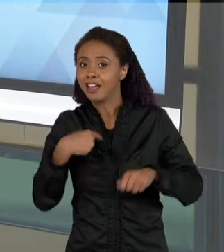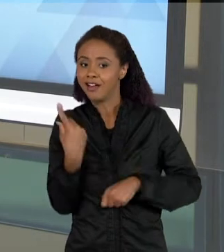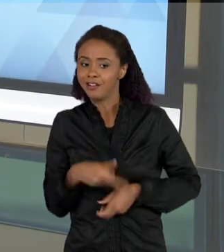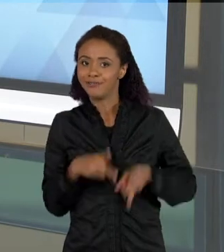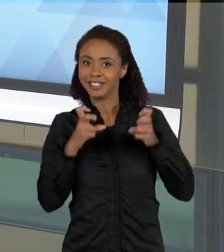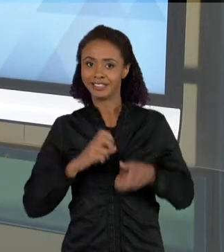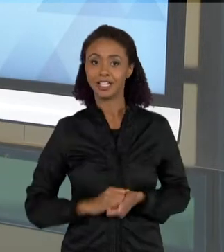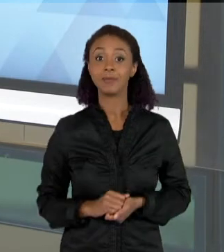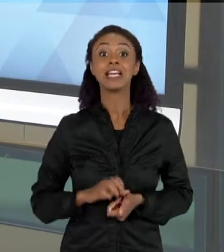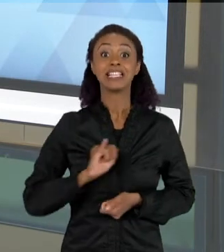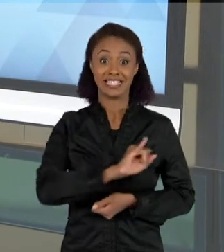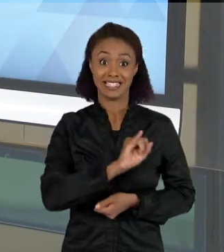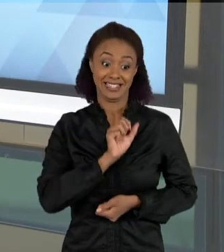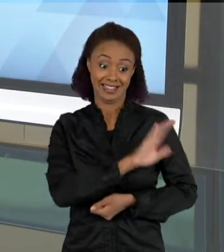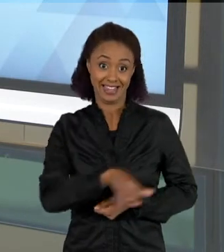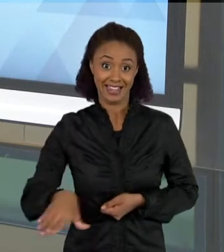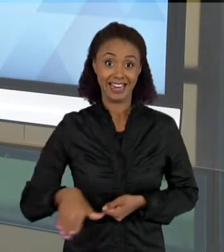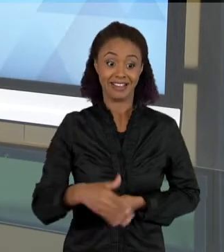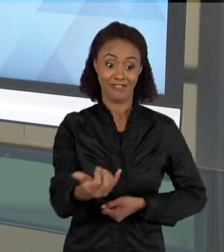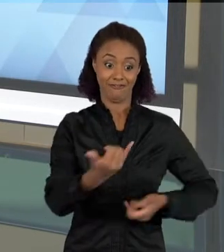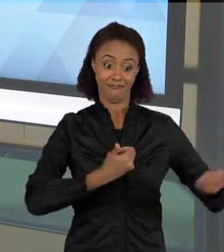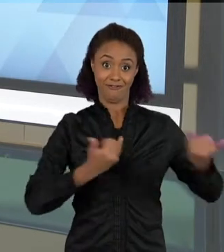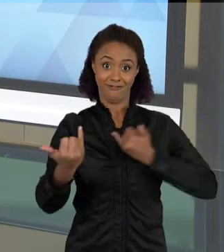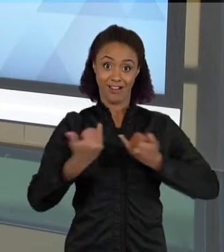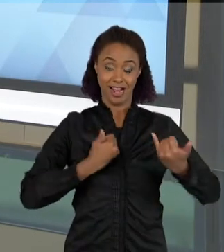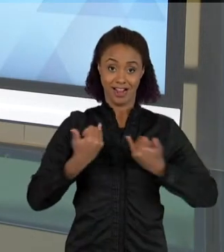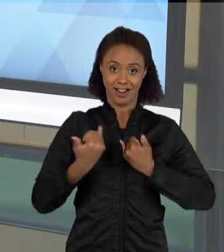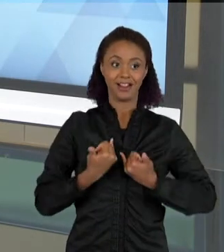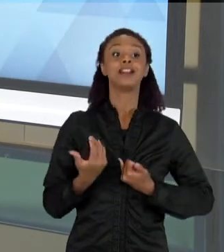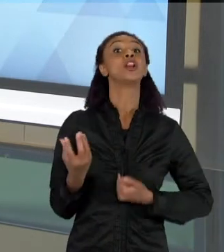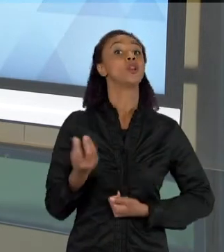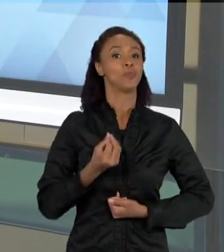CONVERSAM COM VOCÊ, ELAS FALAM EM SALA DE AULA, PORQUE ESSAS FALA MOSTRA COMO O